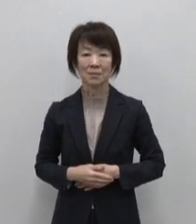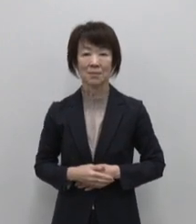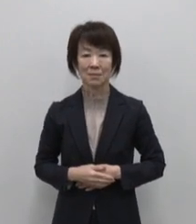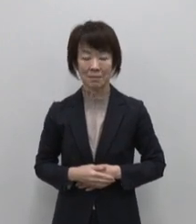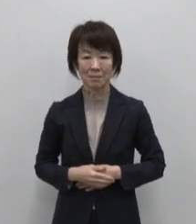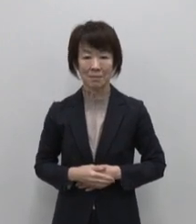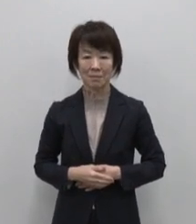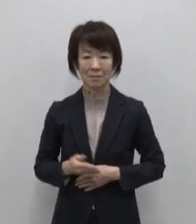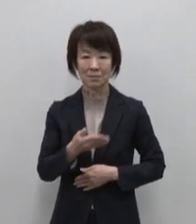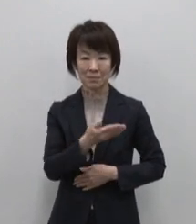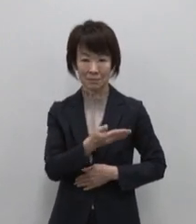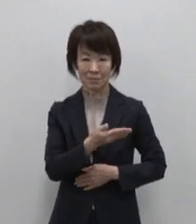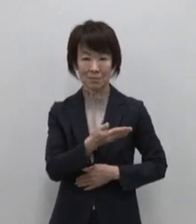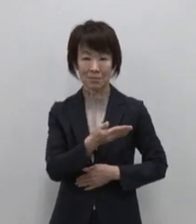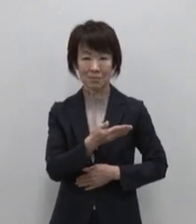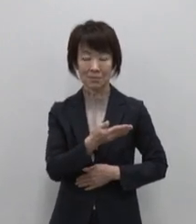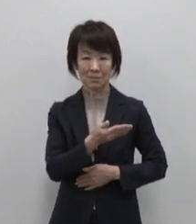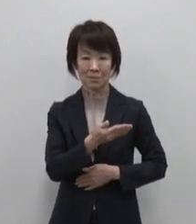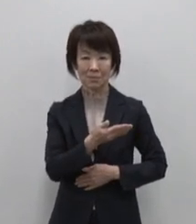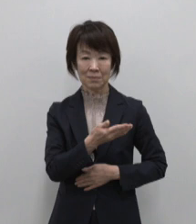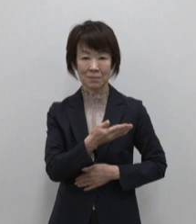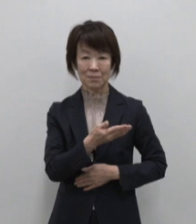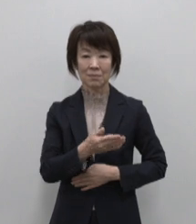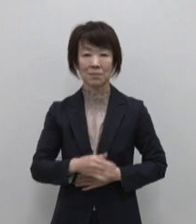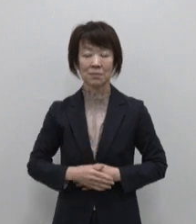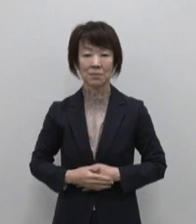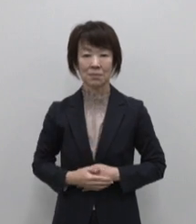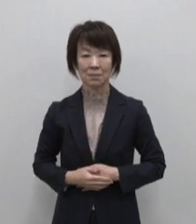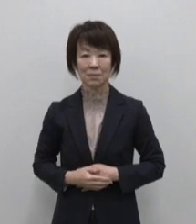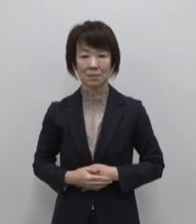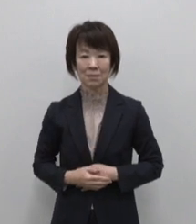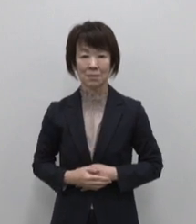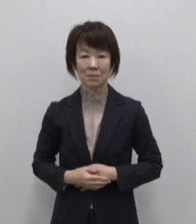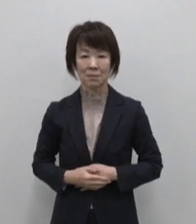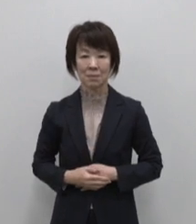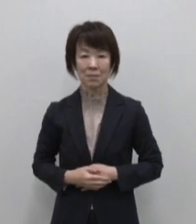発見！東京島しょ地域の魅力